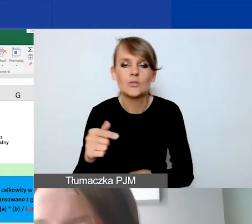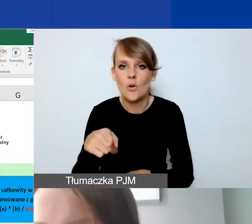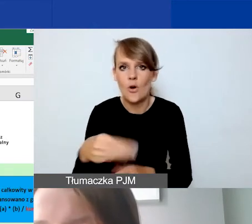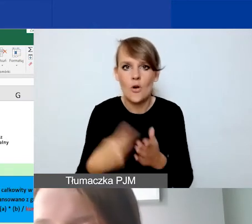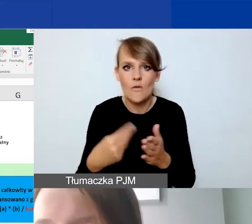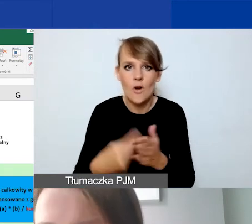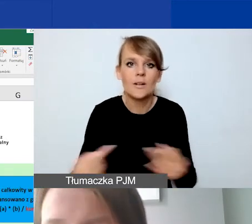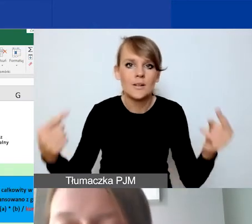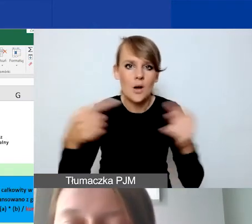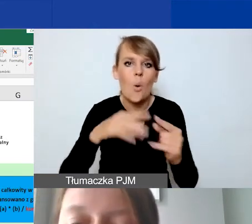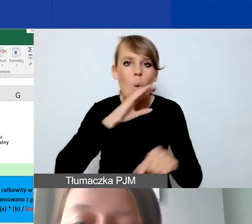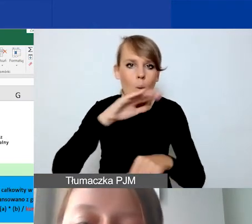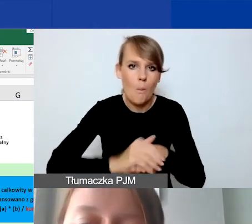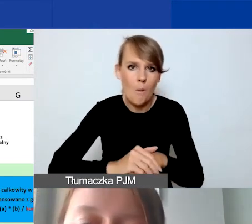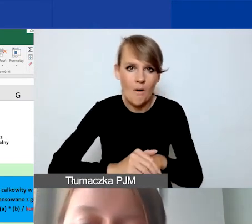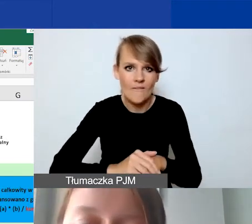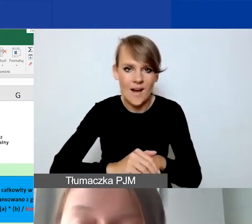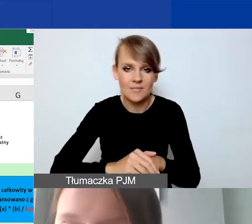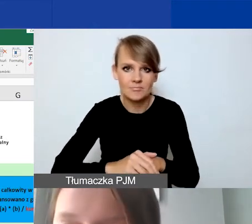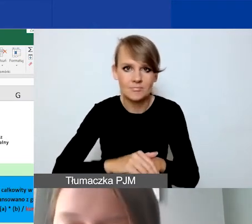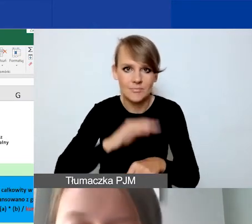także w umowie partnerskiej,